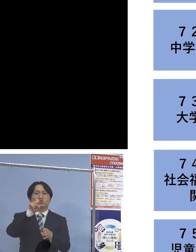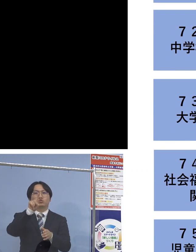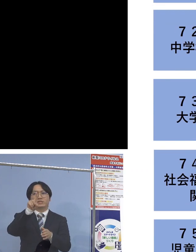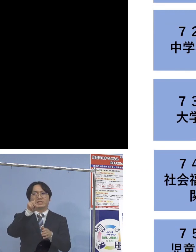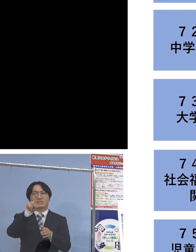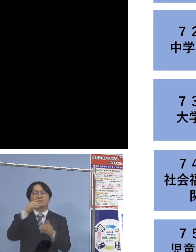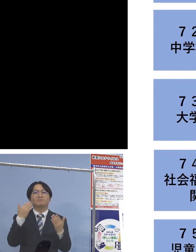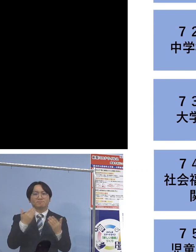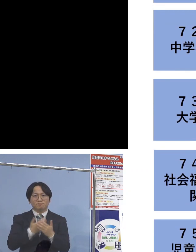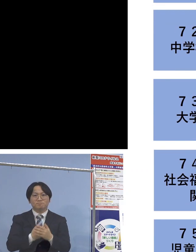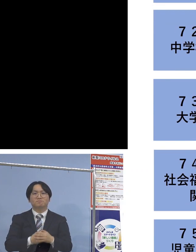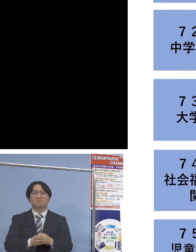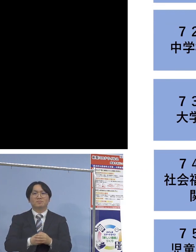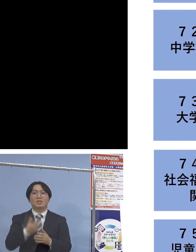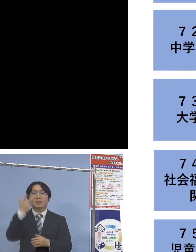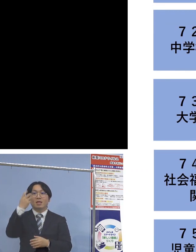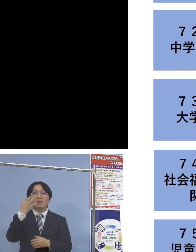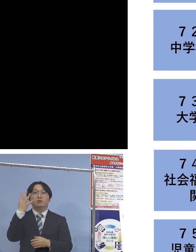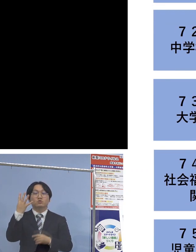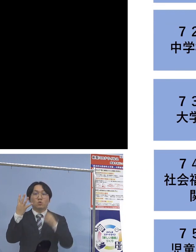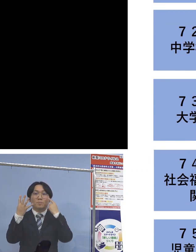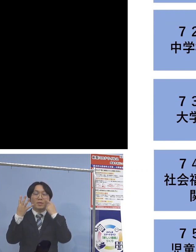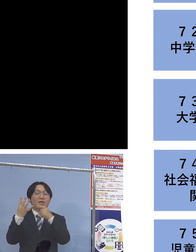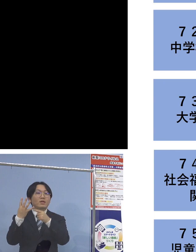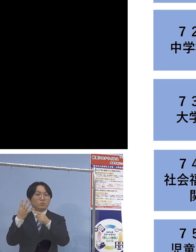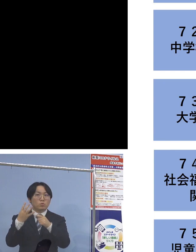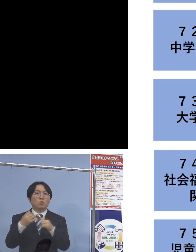そして「74例目社会福祉施設関連」